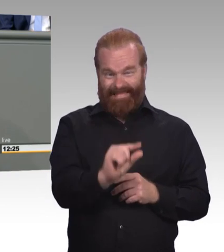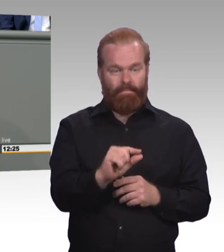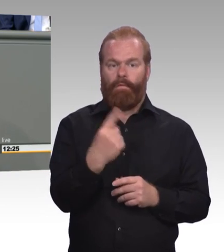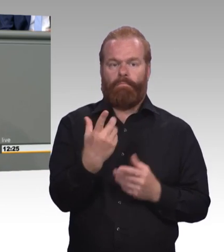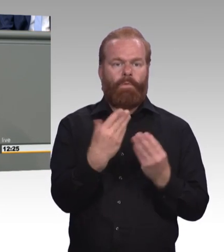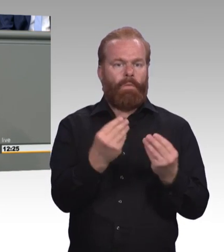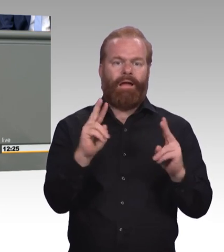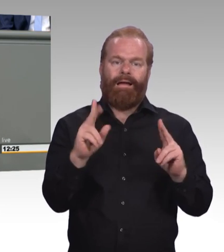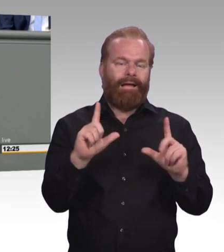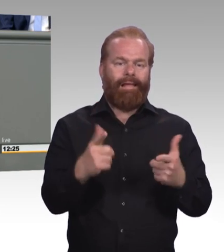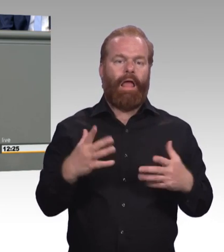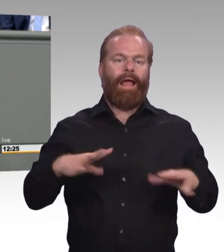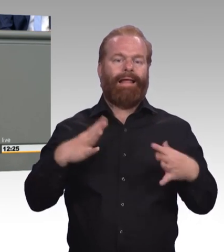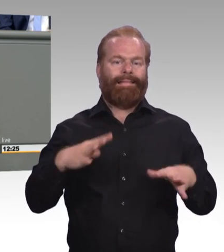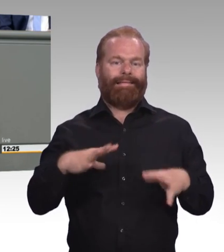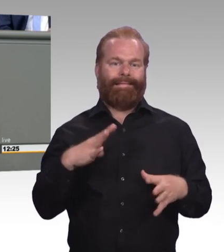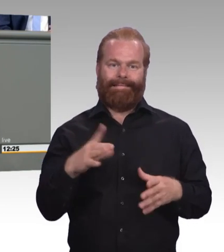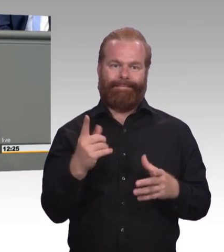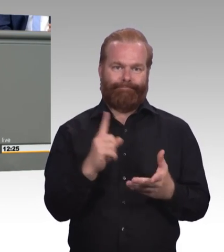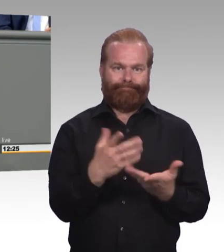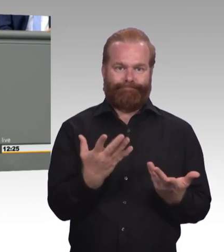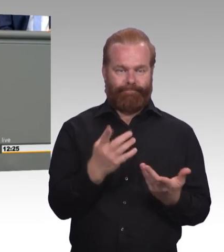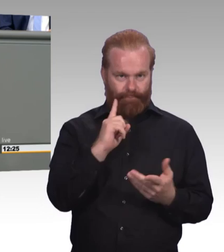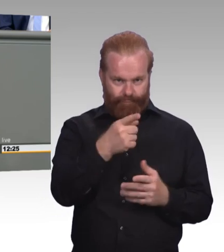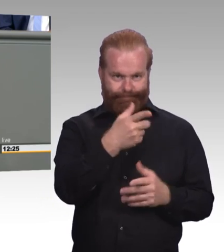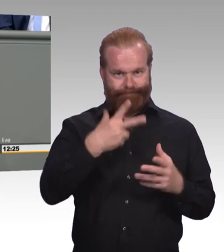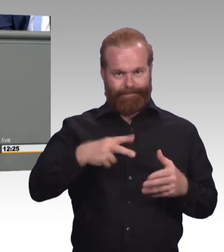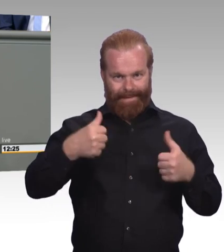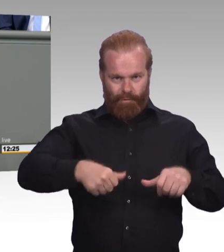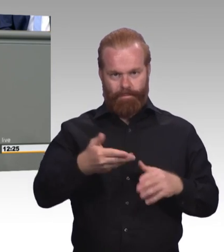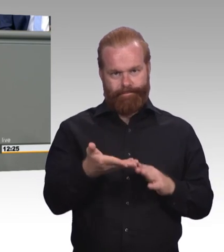aber worauf ich da durchaus hinauswill, ist, dass die Mindestausbildungsvergütung